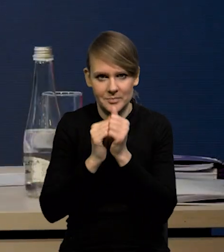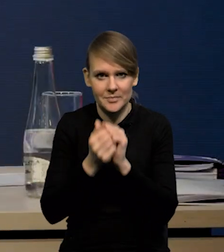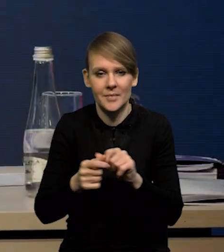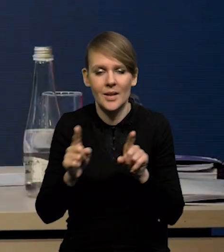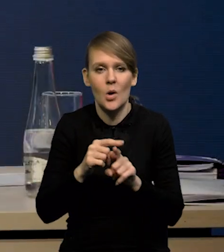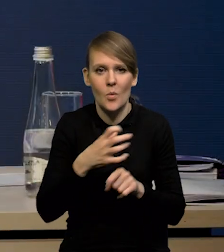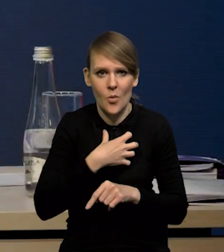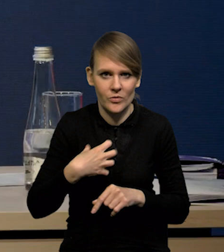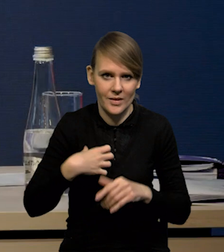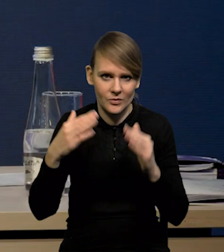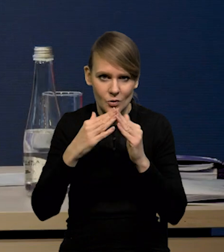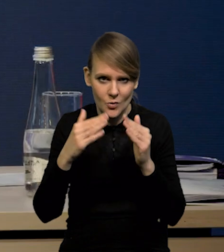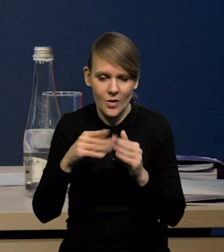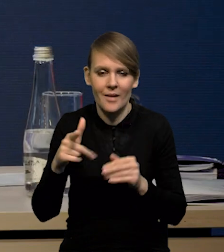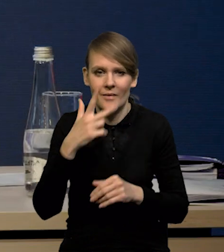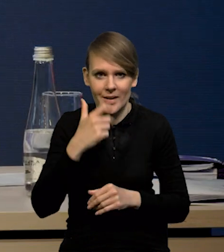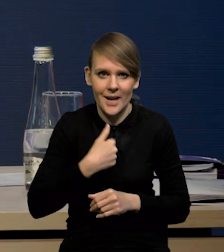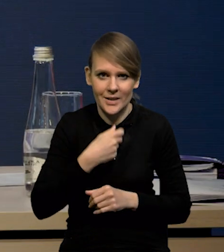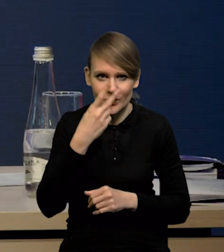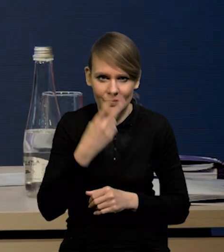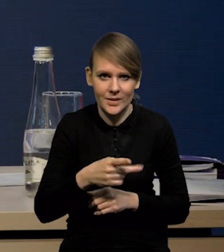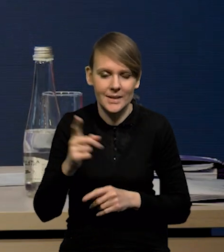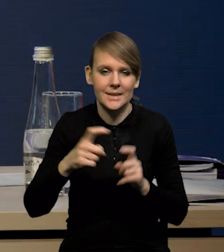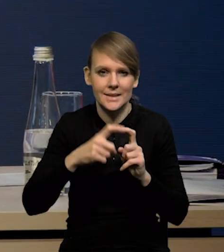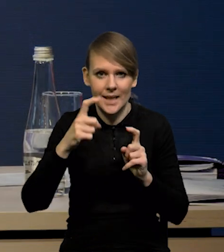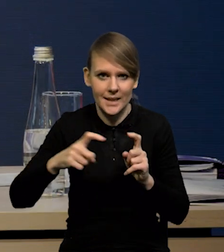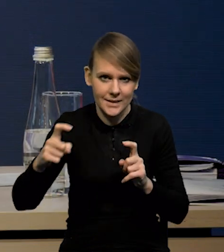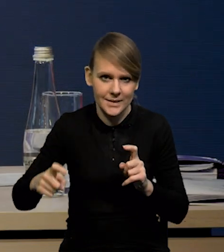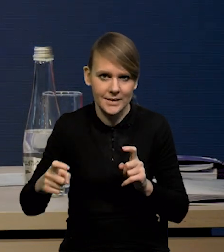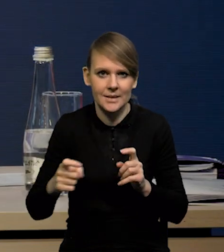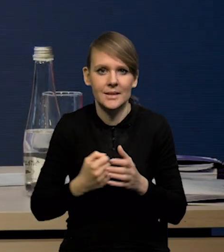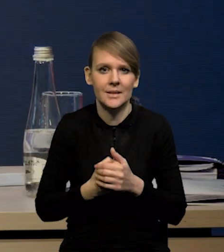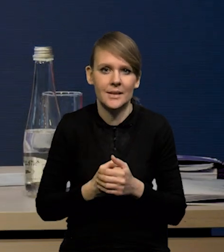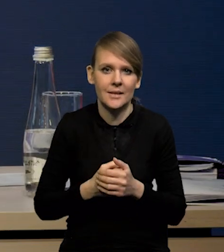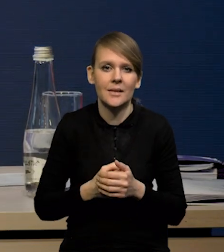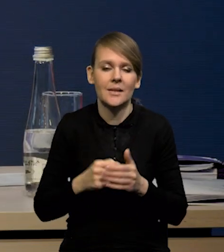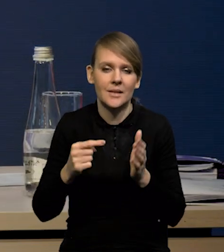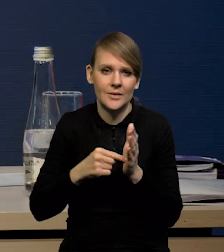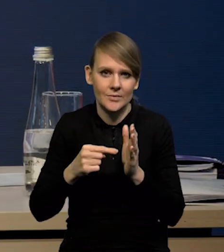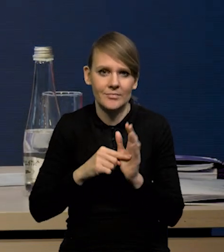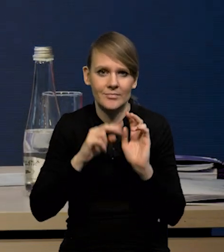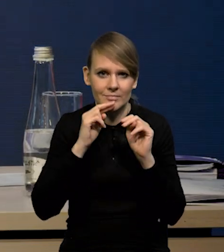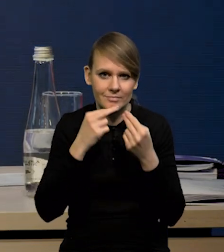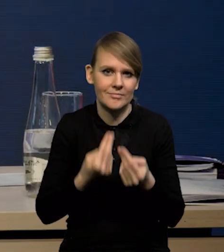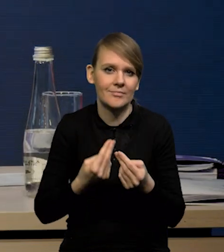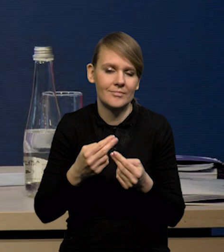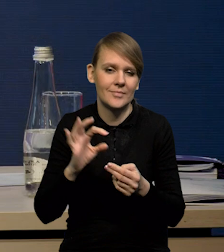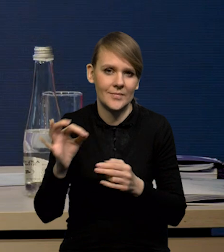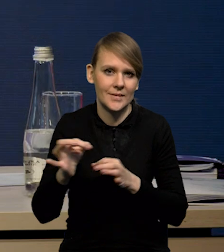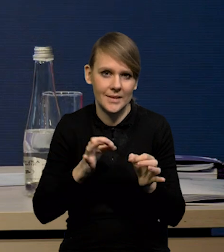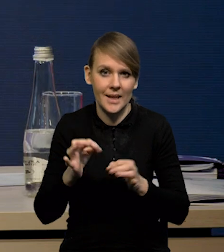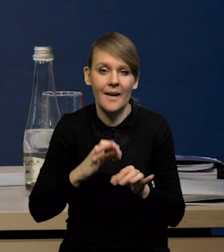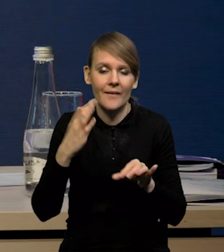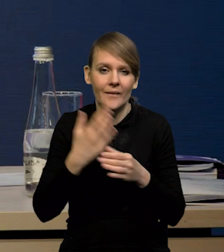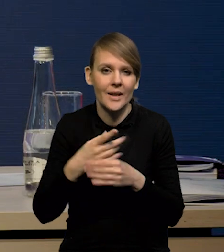również gospodarstw domowych. Widać wyraźnie, że te statystyki bilansowe wracają do swoich historycznych średnich. Firmy wskazują,